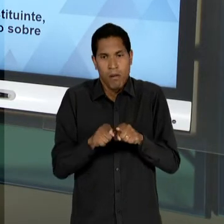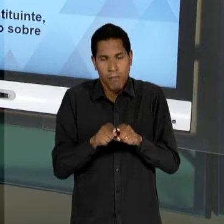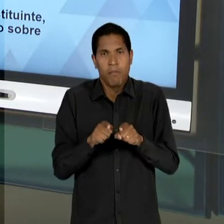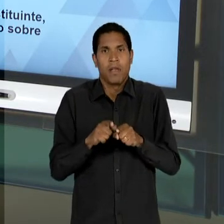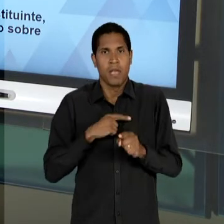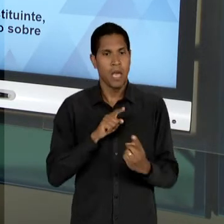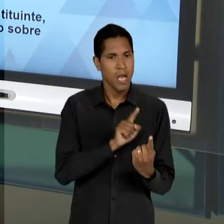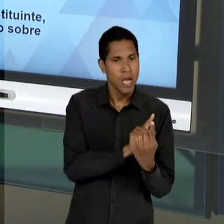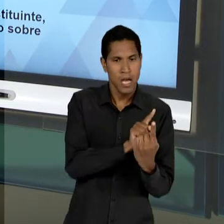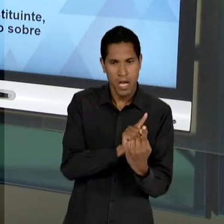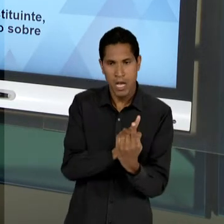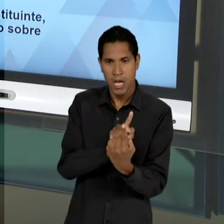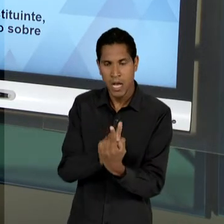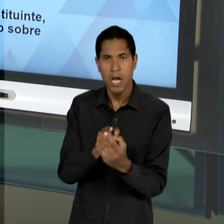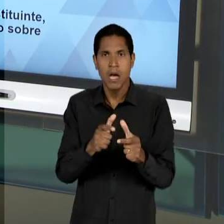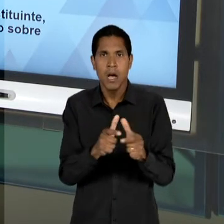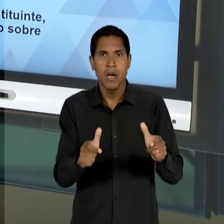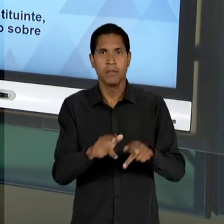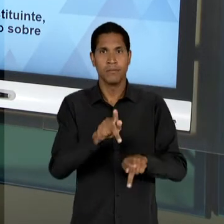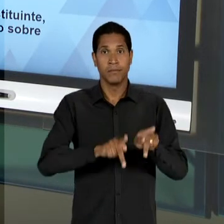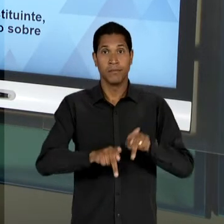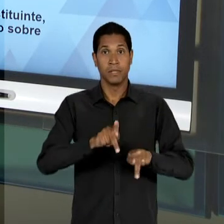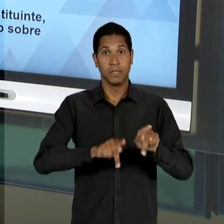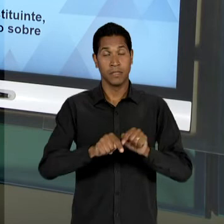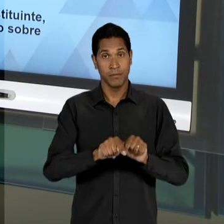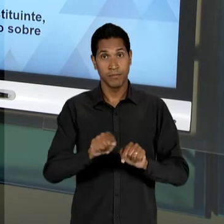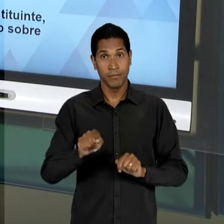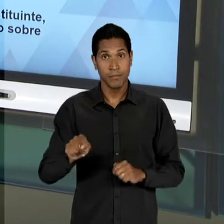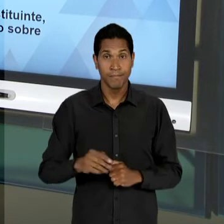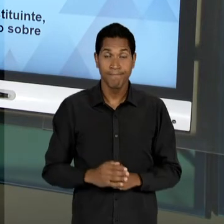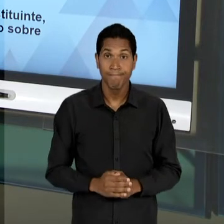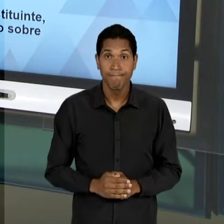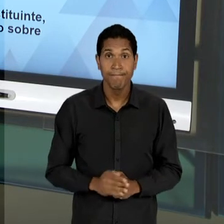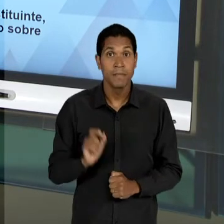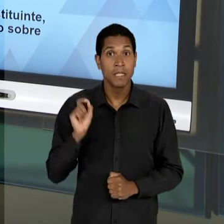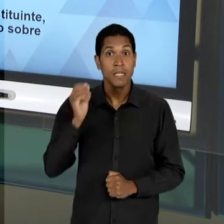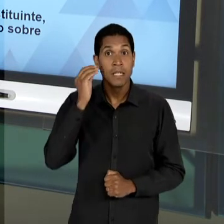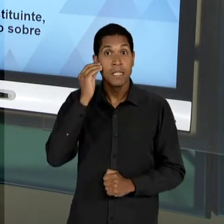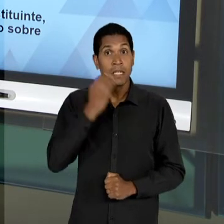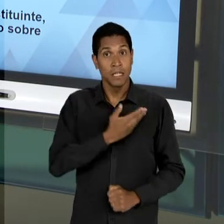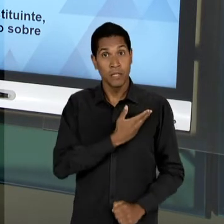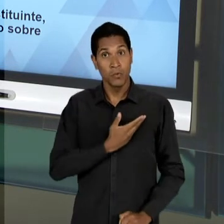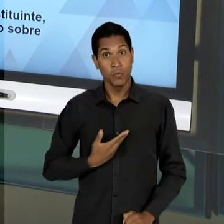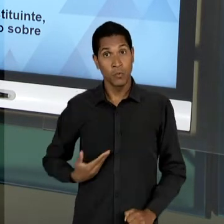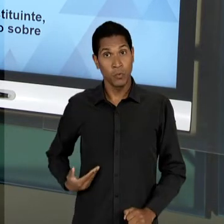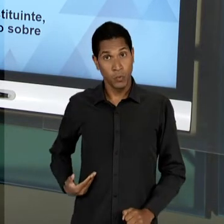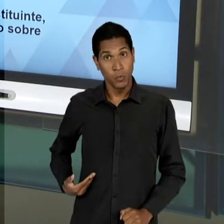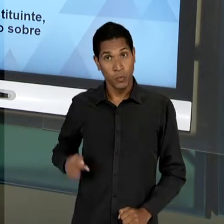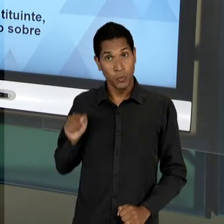POPULAÇÃO E DE UMA TENTATIVA DE QUE O ESTADO, OU SEJA, E AÍ É O PAPEL – INCLUSIVE - DESSES